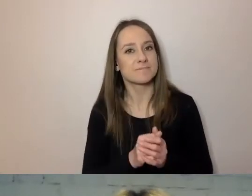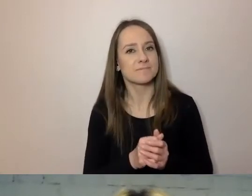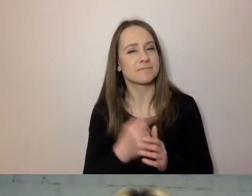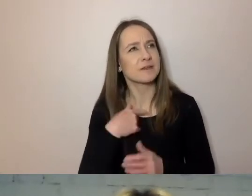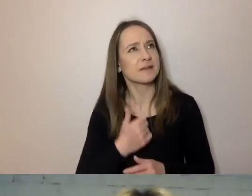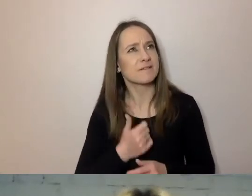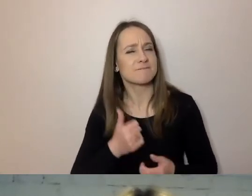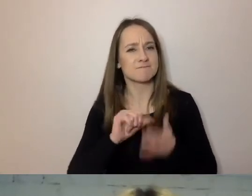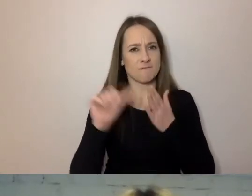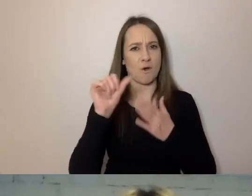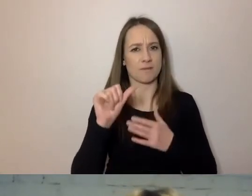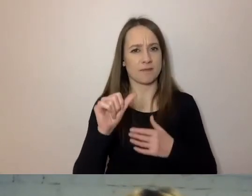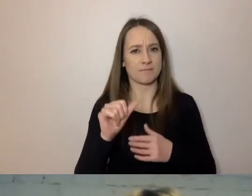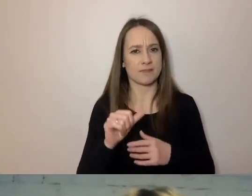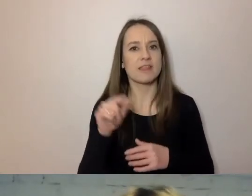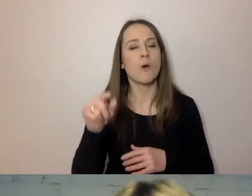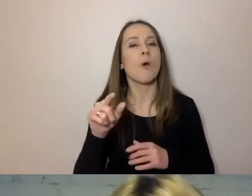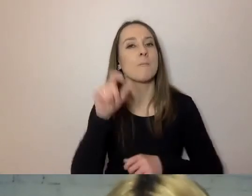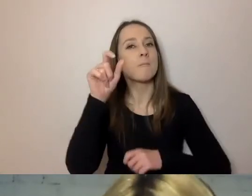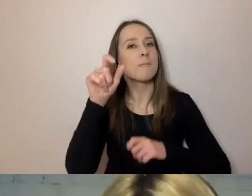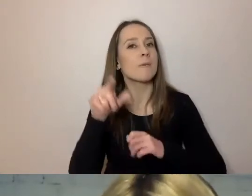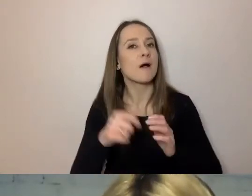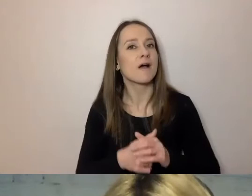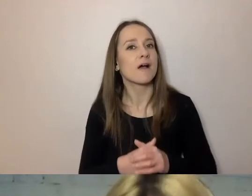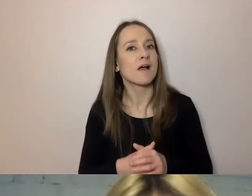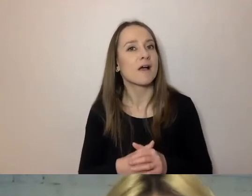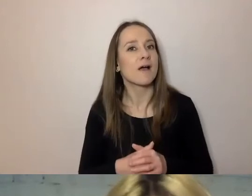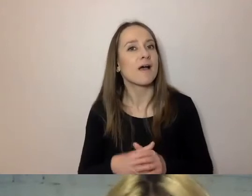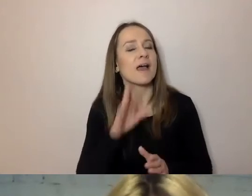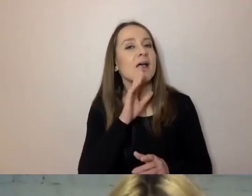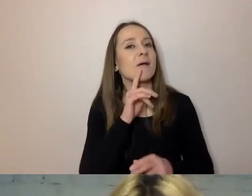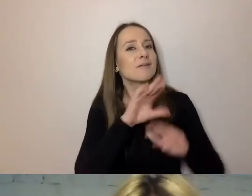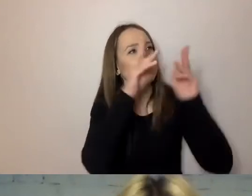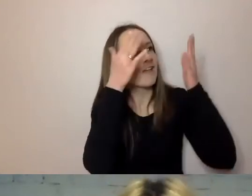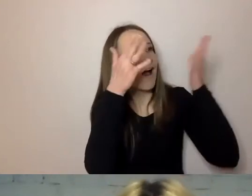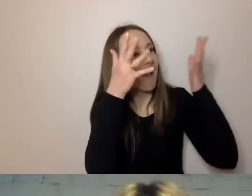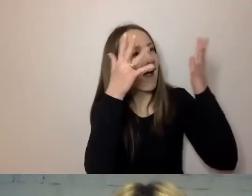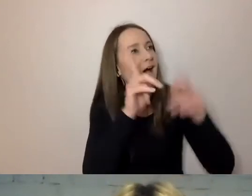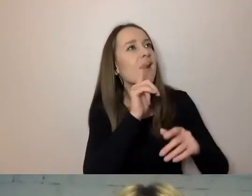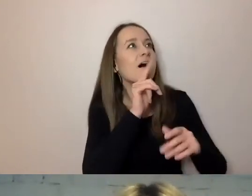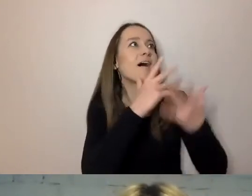Oprócz tego, że „Losie, ześlij nam takich urzędników” - to chyba ochy i achy w twoim kierunku. Zresztą ja też słuchałam jak oczarowana.